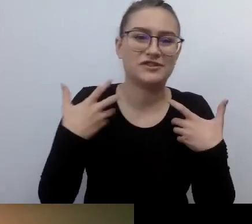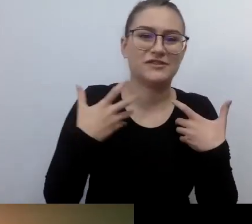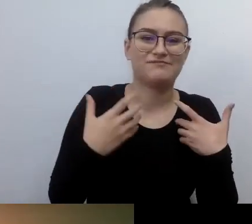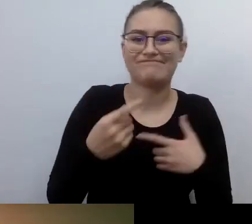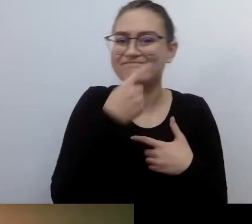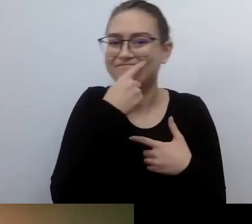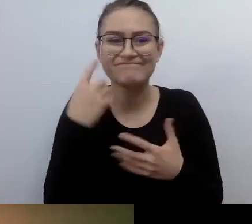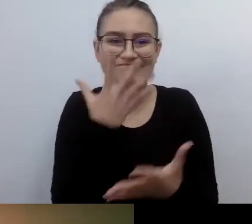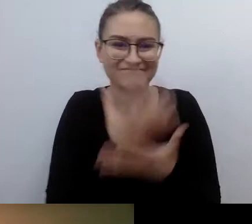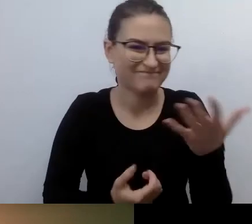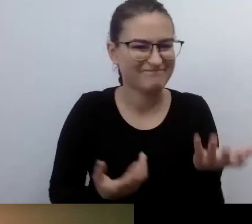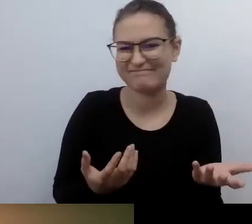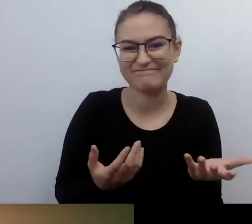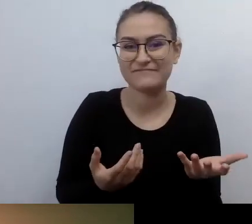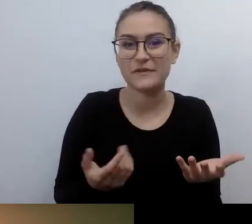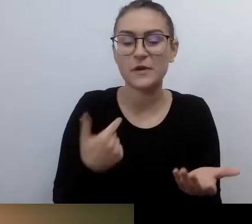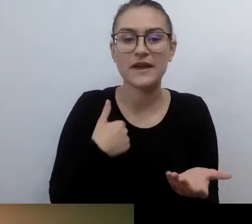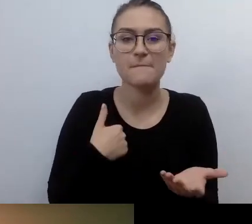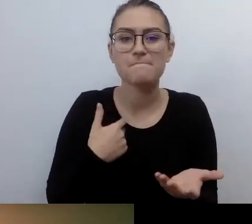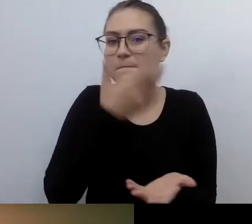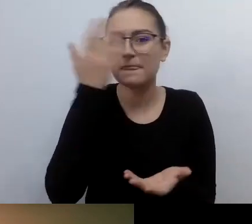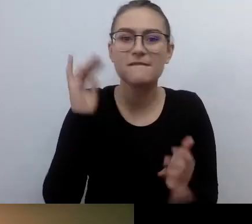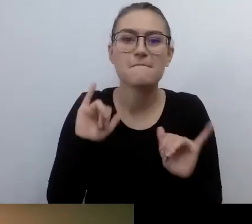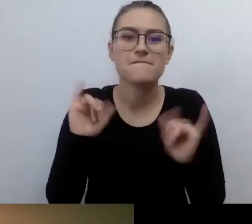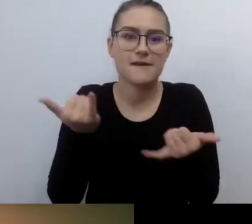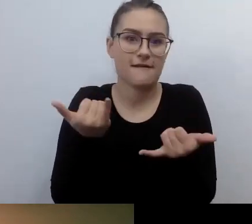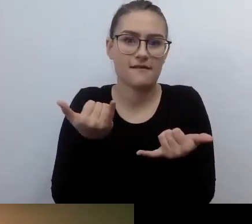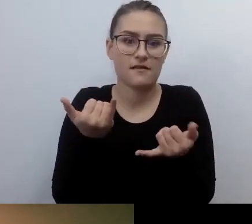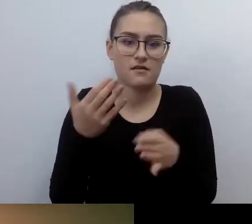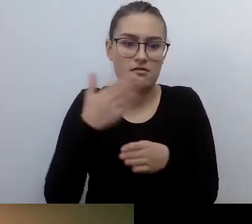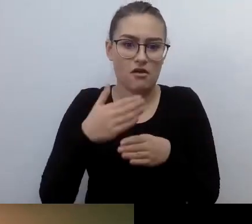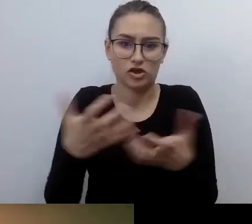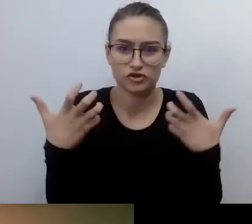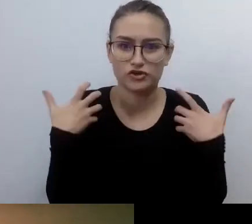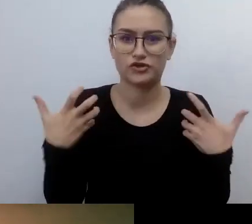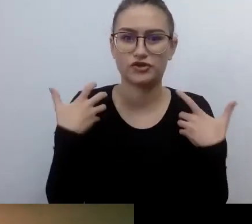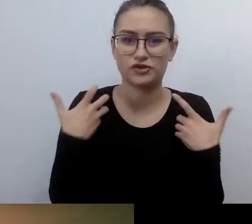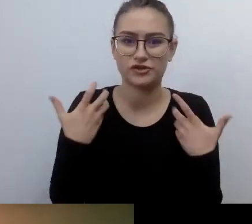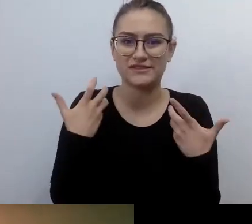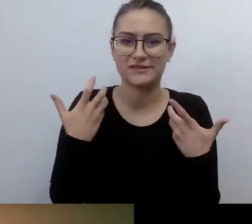jak dalej robić to, co do tej pory zbudowałem. Jak to podtrzymywać, jak wykonywać swój zawód.